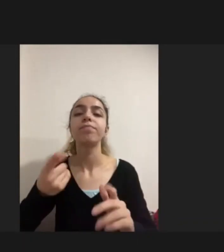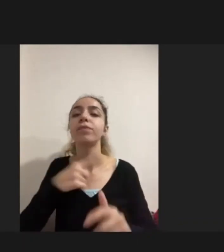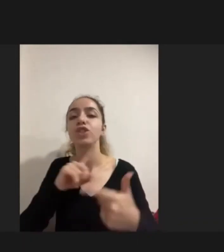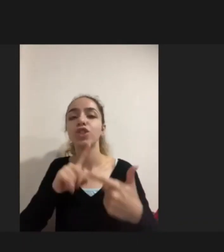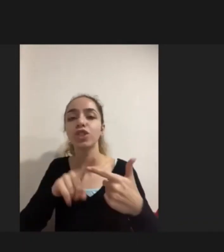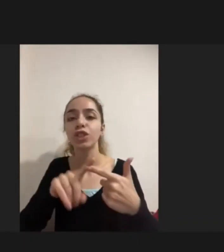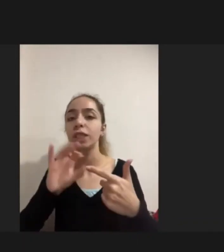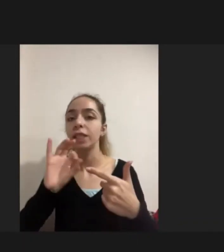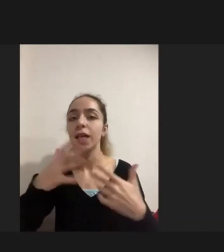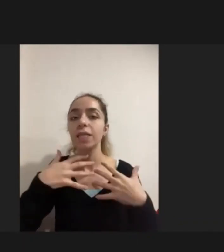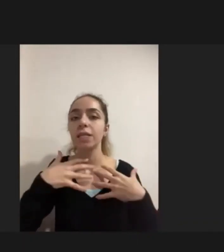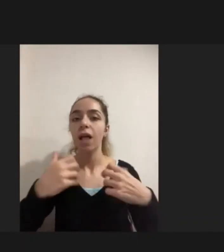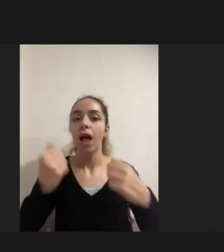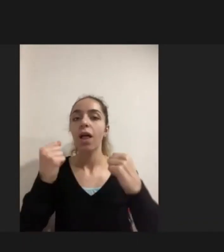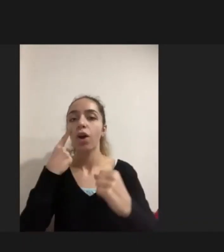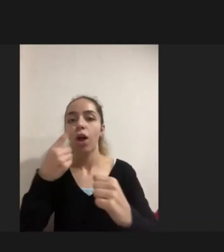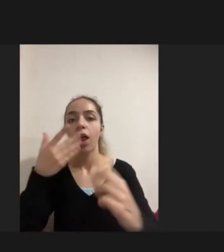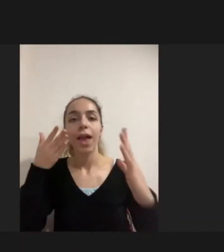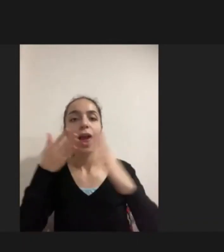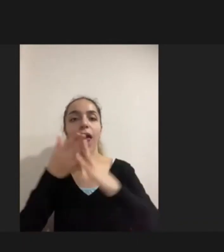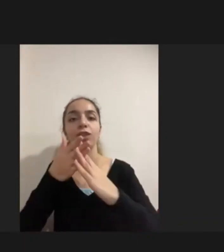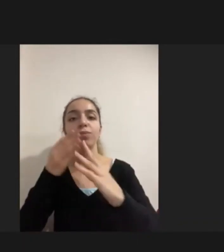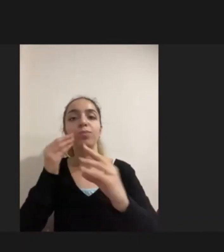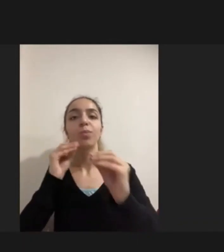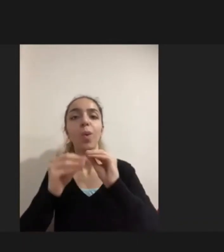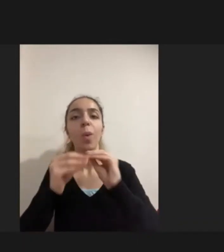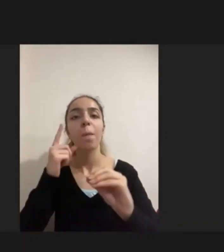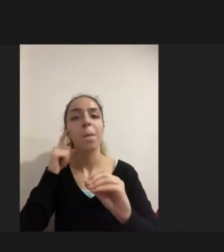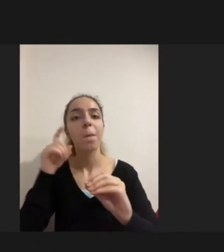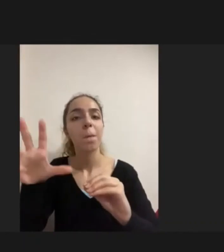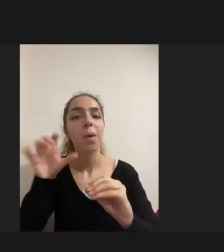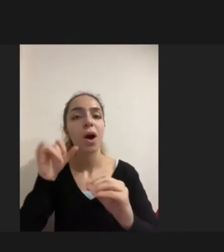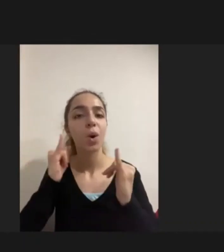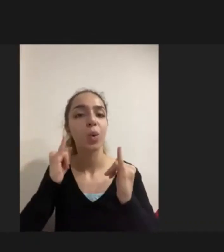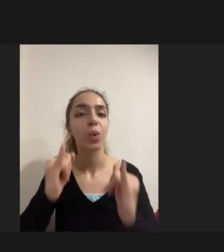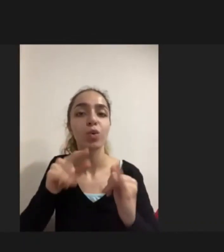Sağlığa erişimde yaşanan büyük bir problem. Bu iki problem Hayati problemler